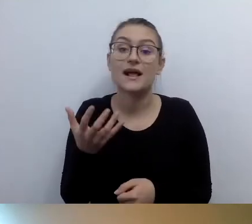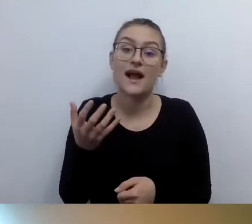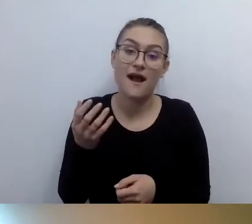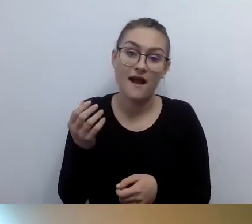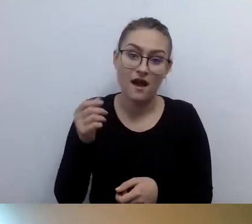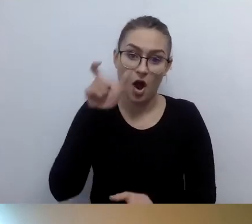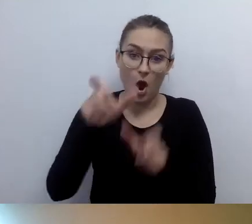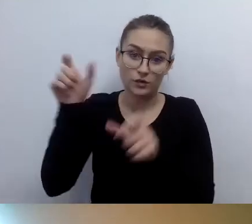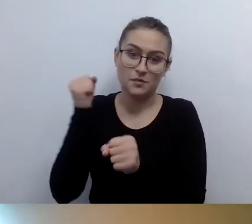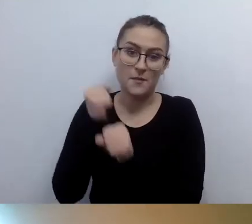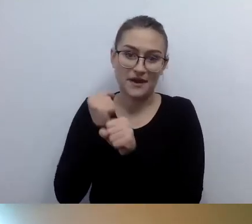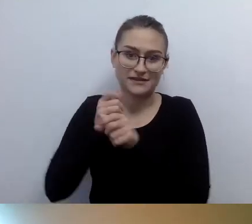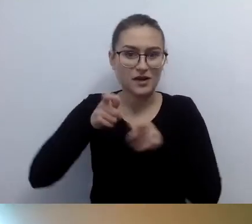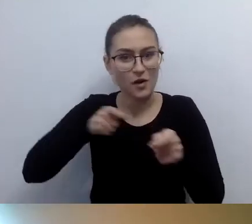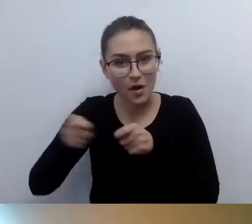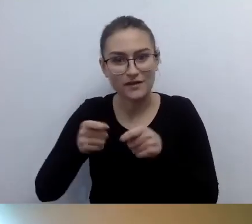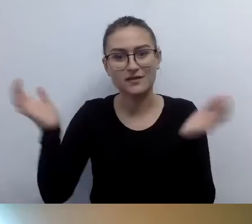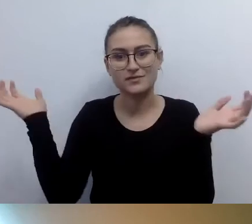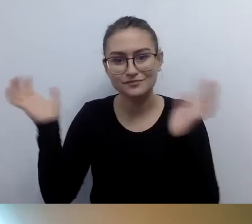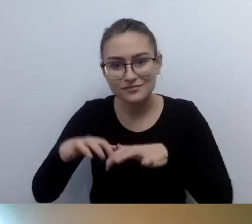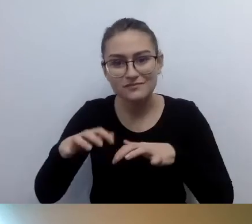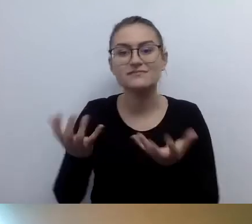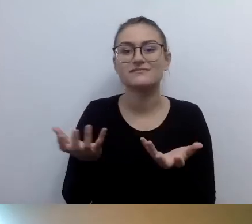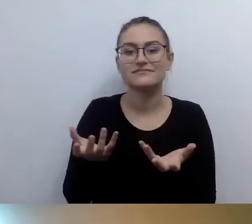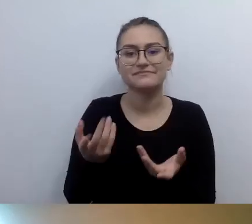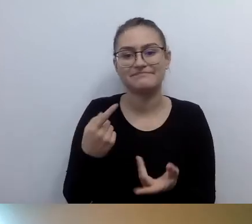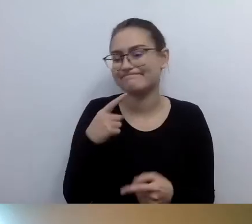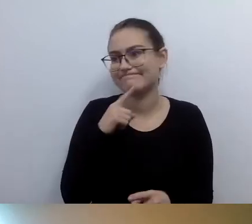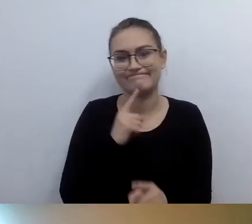Uznali państwo, że nie dadzą rady. Bo się nic nie zgadza.